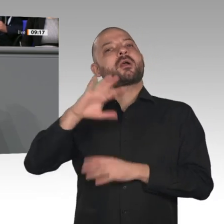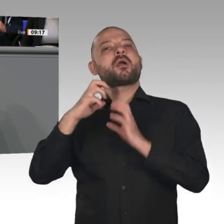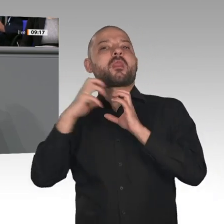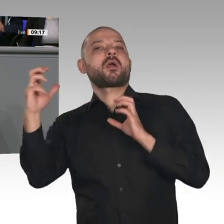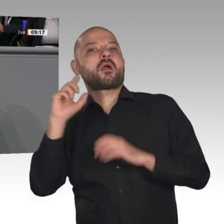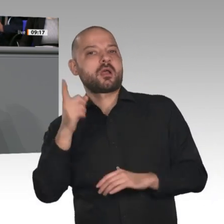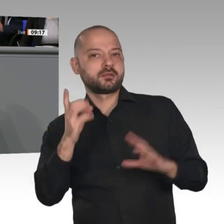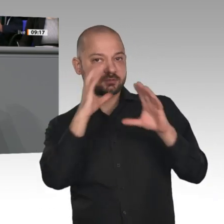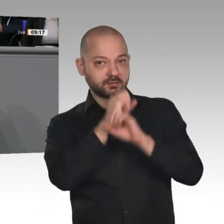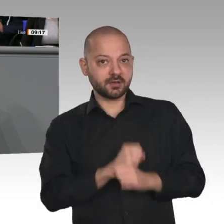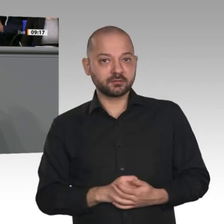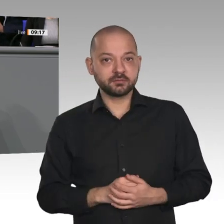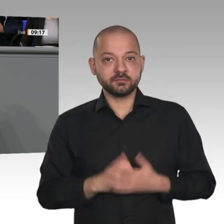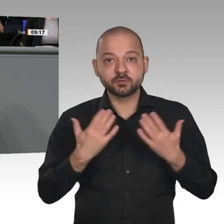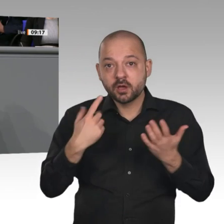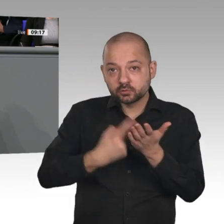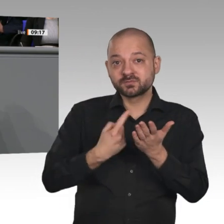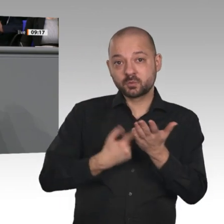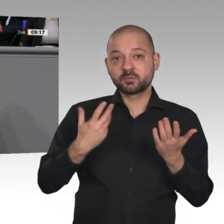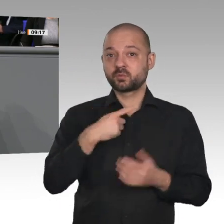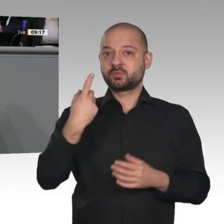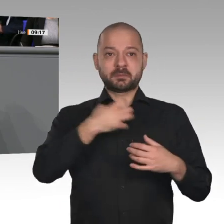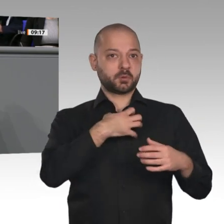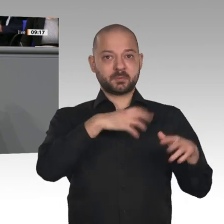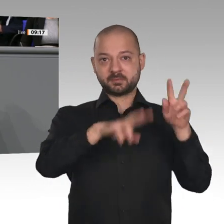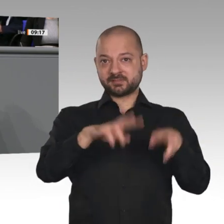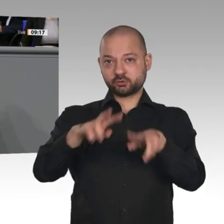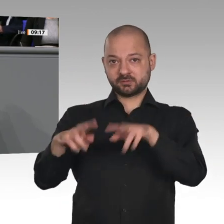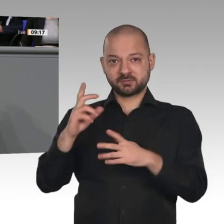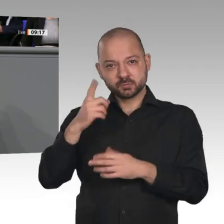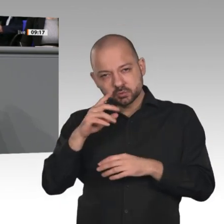auf eine Welt, in der Wohlstand und Umweltschutz zunehmen, auf eine Welt, in der Handelsschranken